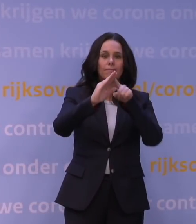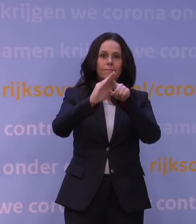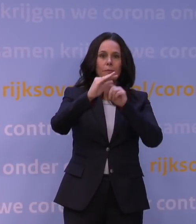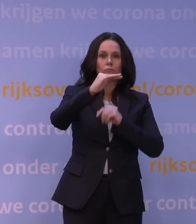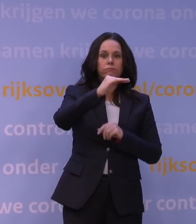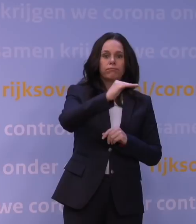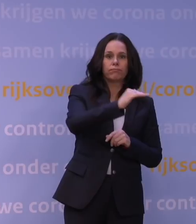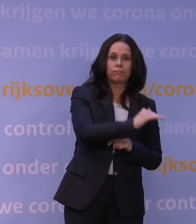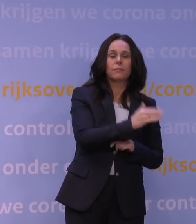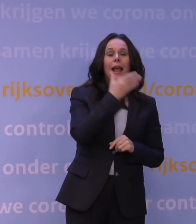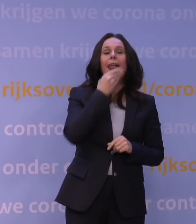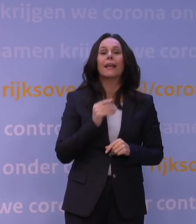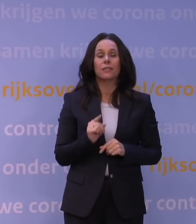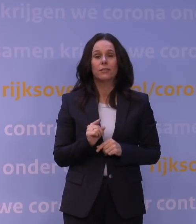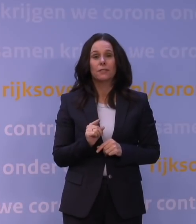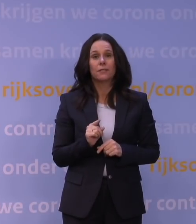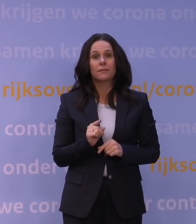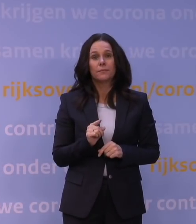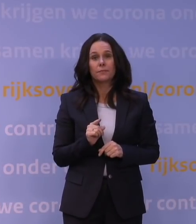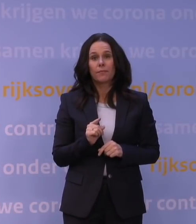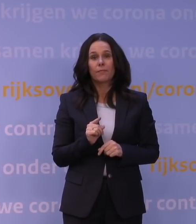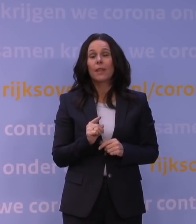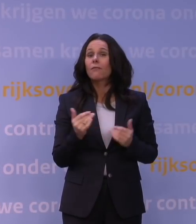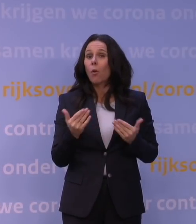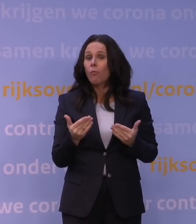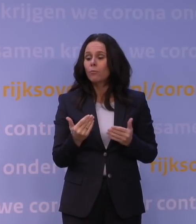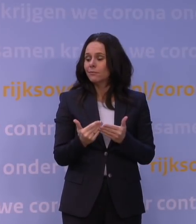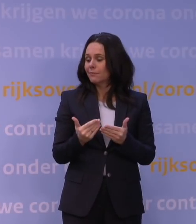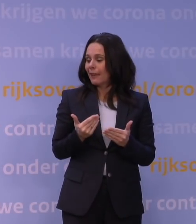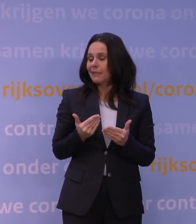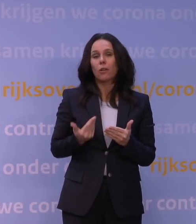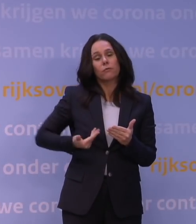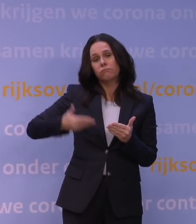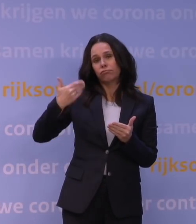en dat komt natuurlijk niet in het laatst door de maatregelen die er getroffen zijn enige tijd geleden door het kabinet.